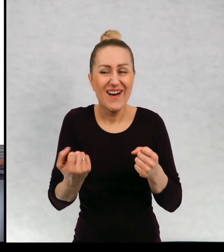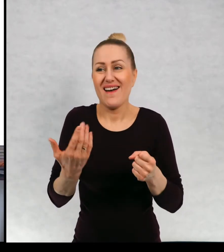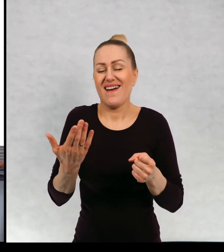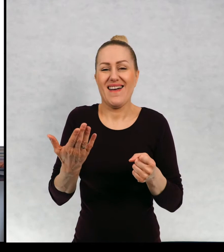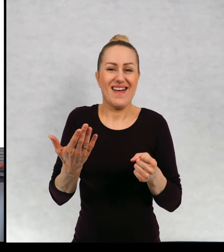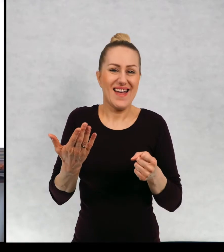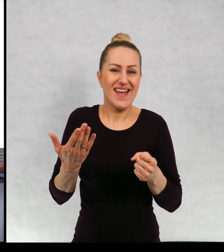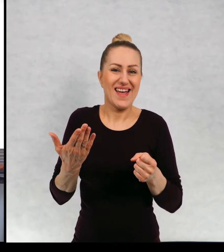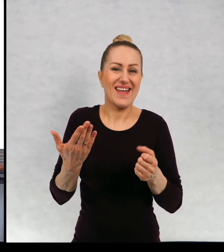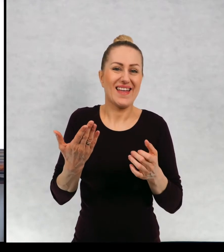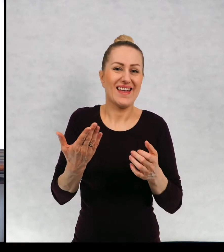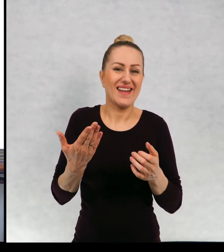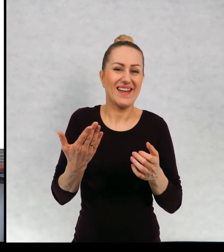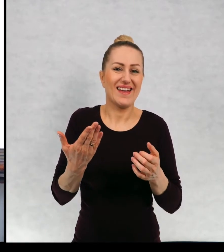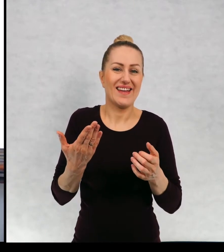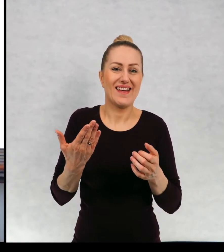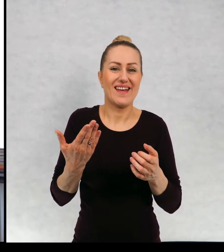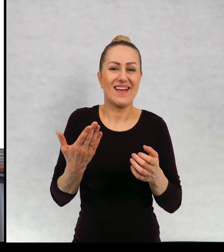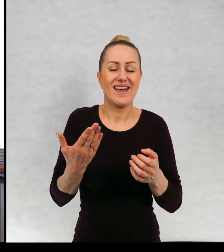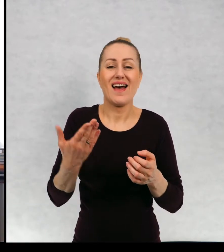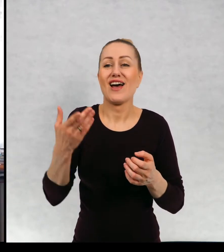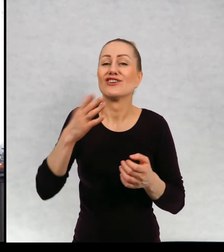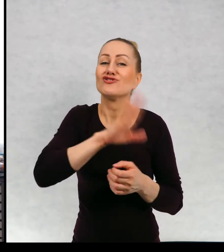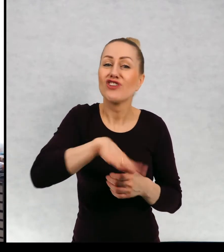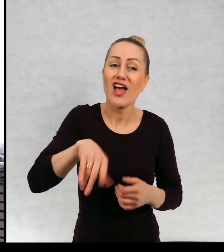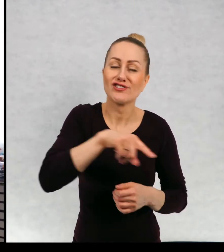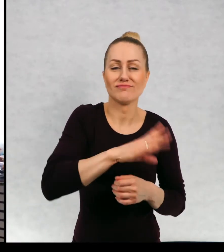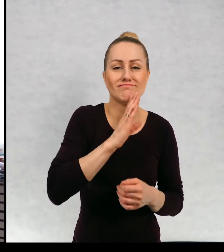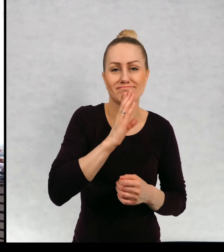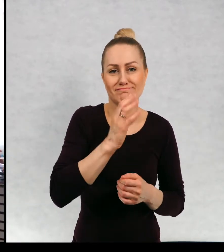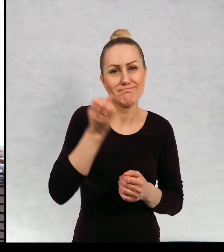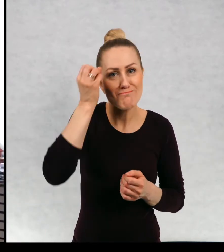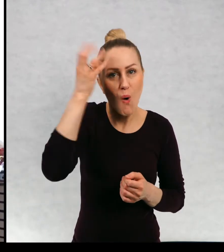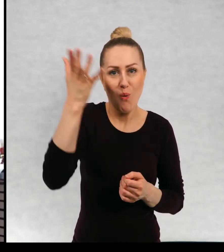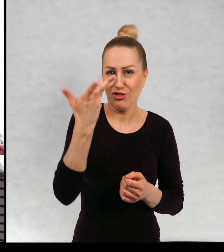dzieci są w jakimś sensie mądrzejsze od niego.